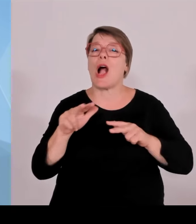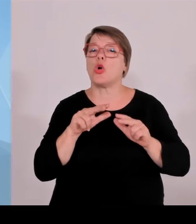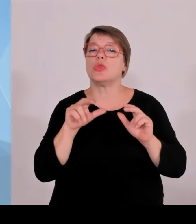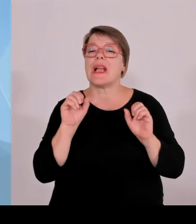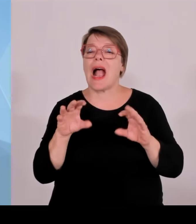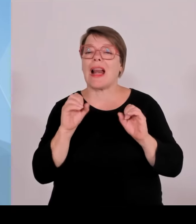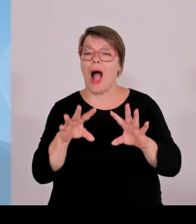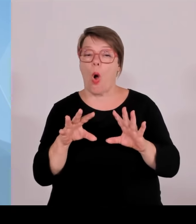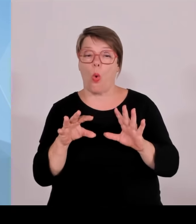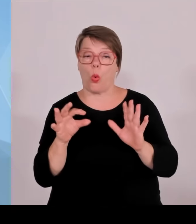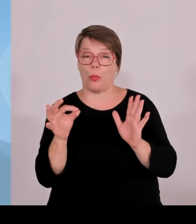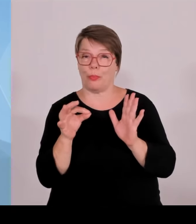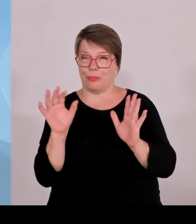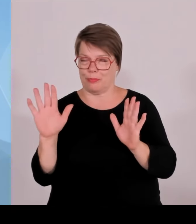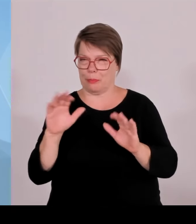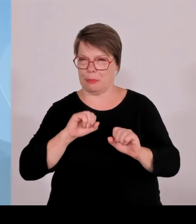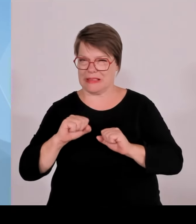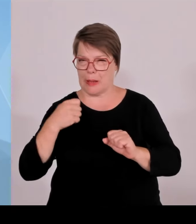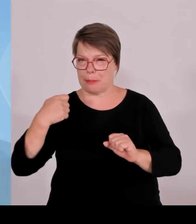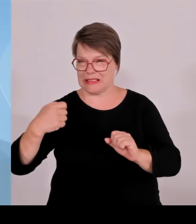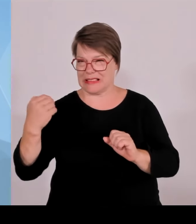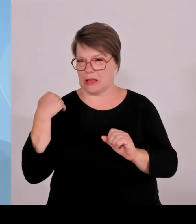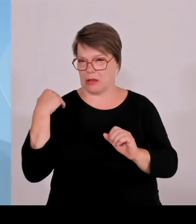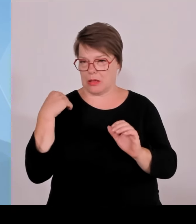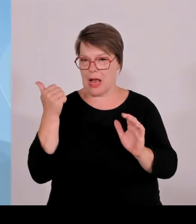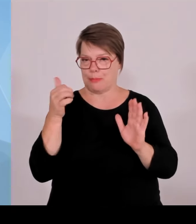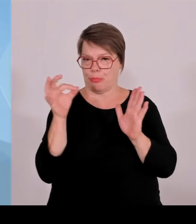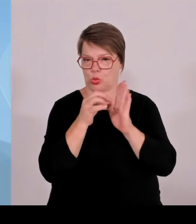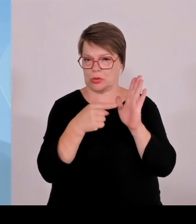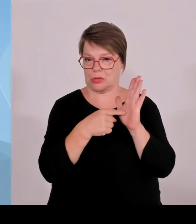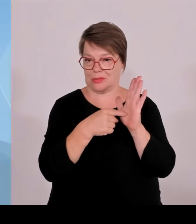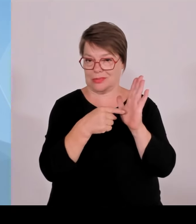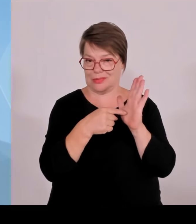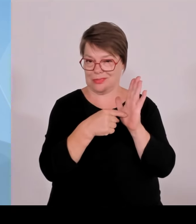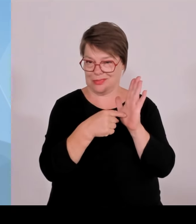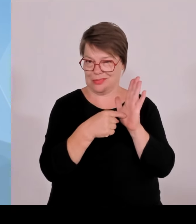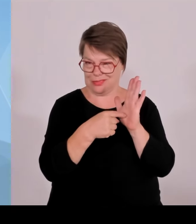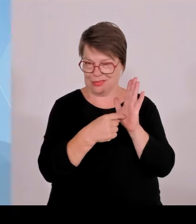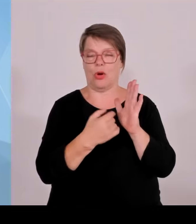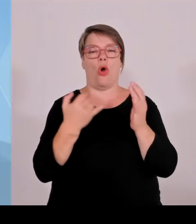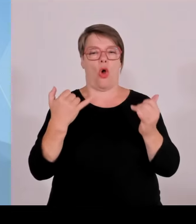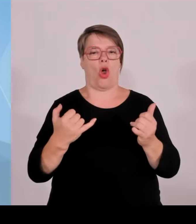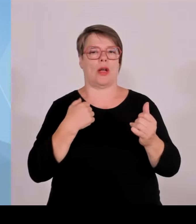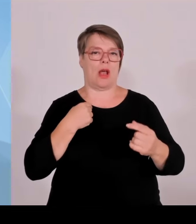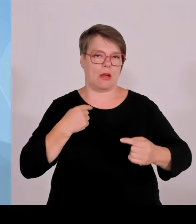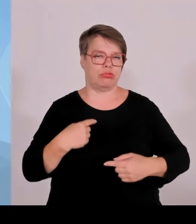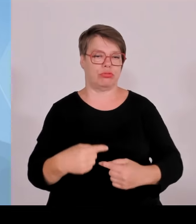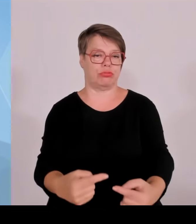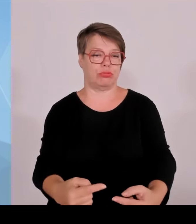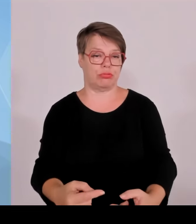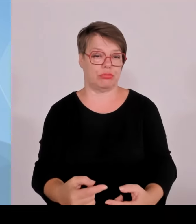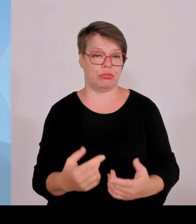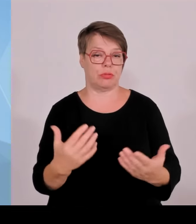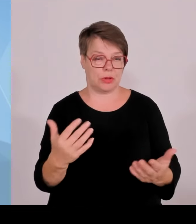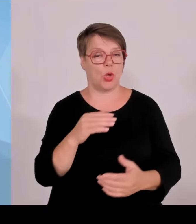verpflichtend in Zukunft sein wird, dass Gemeinden bzw. Gemeinde, Bürgerinnen und Bürger an den